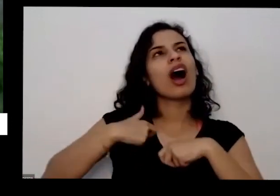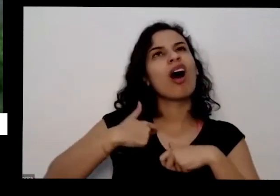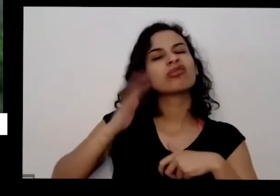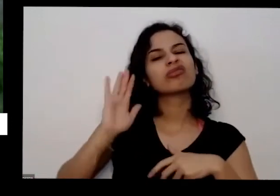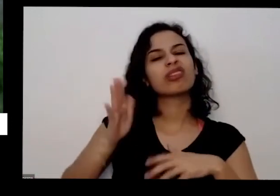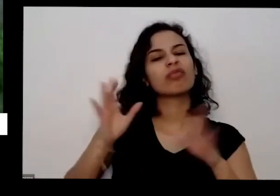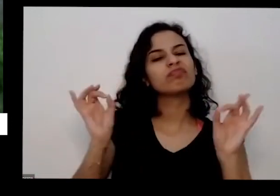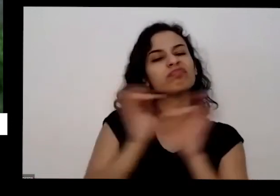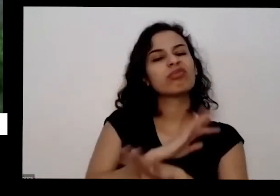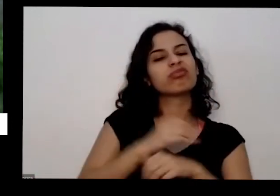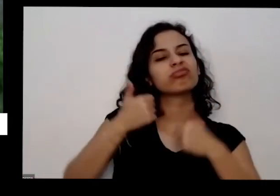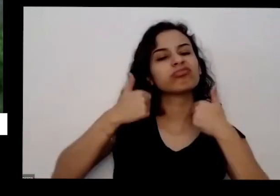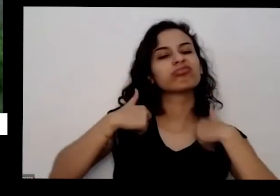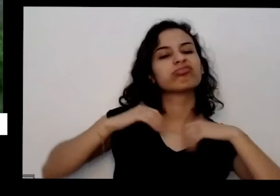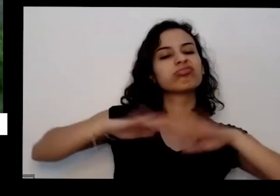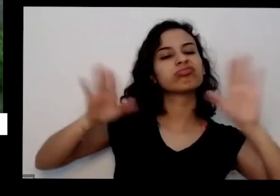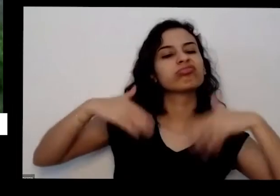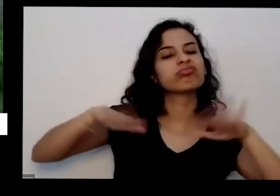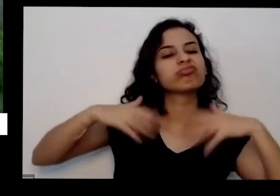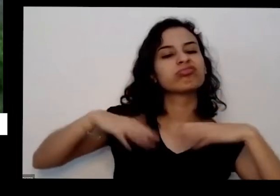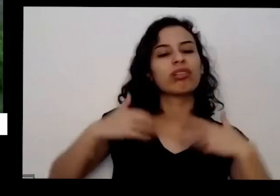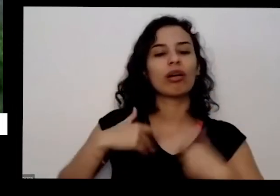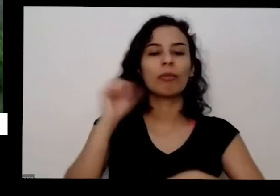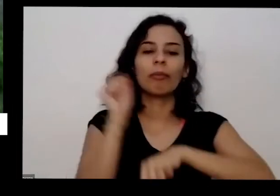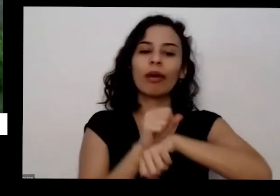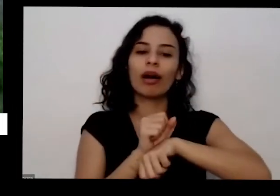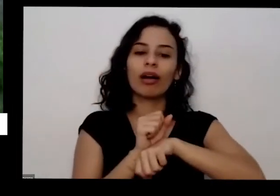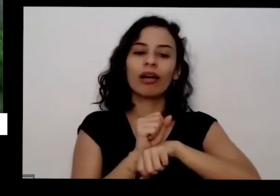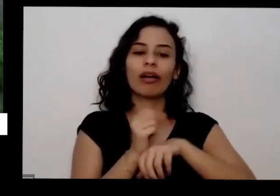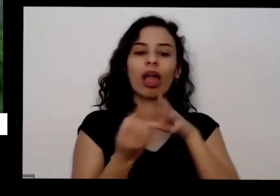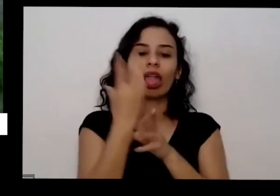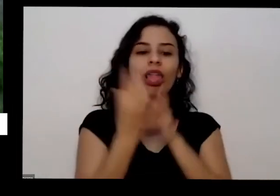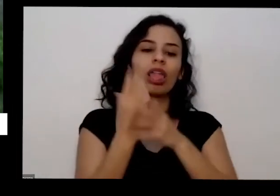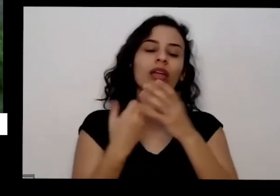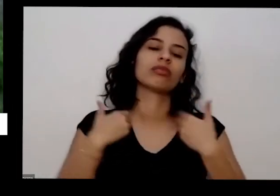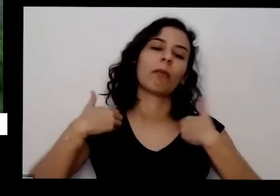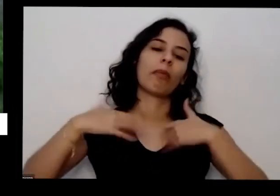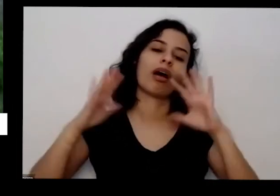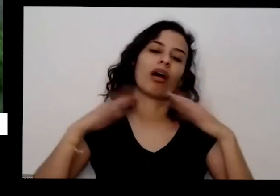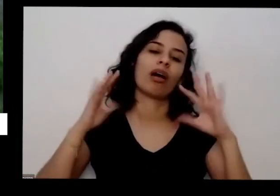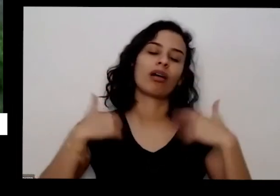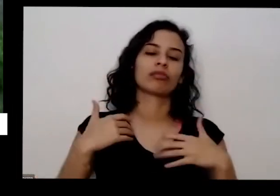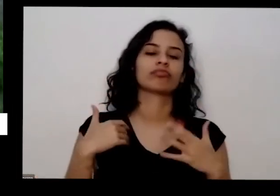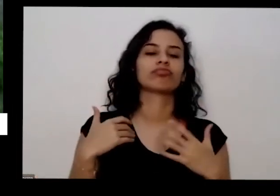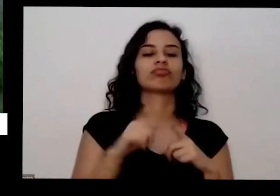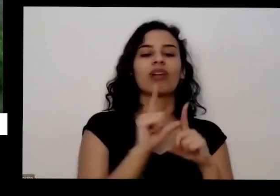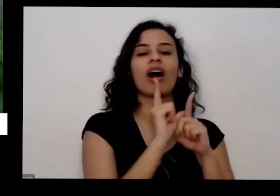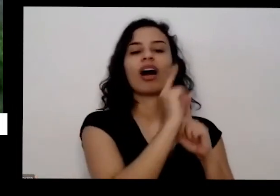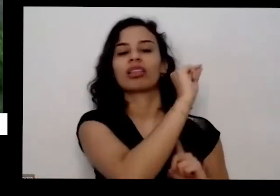meus filhos que são as sementes e tal fosse embora Adeus mundo cruel e se você pode ela